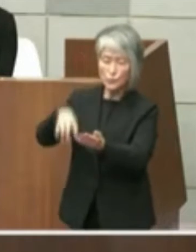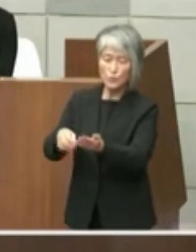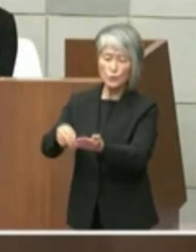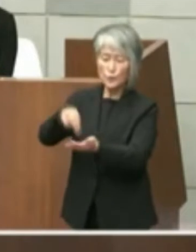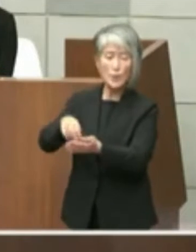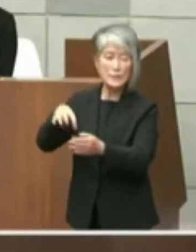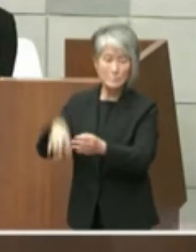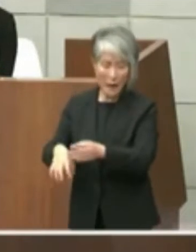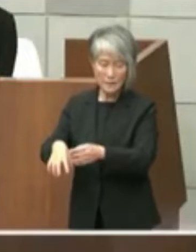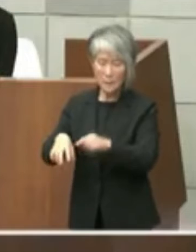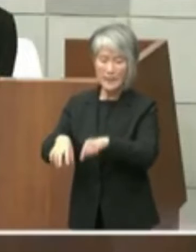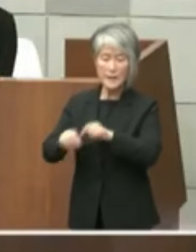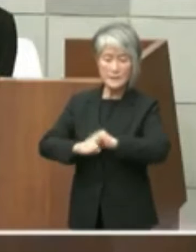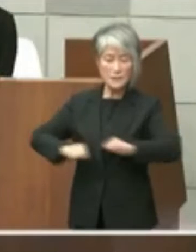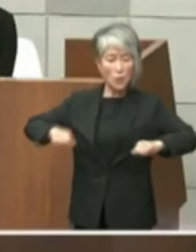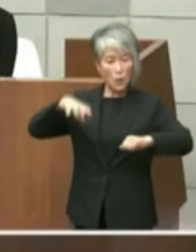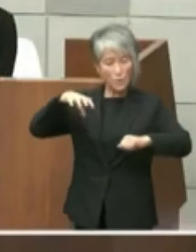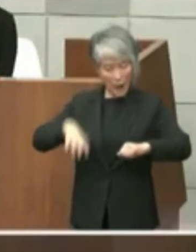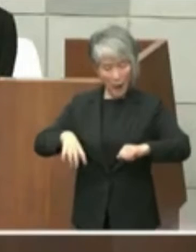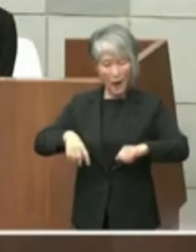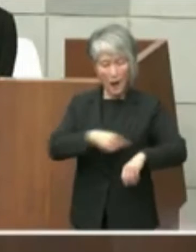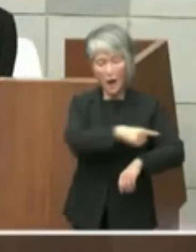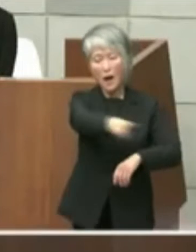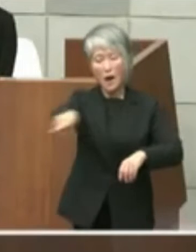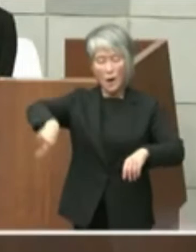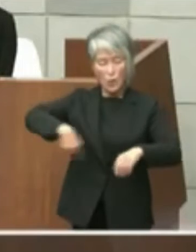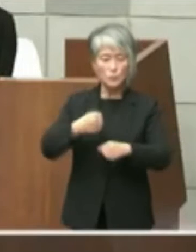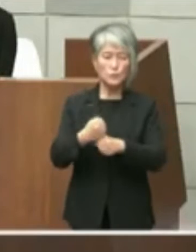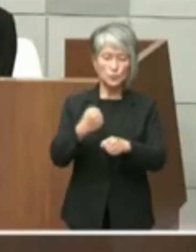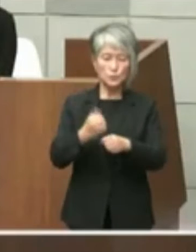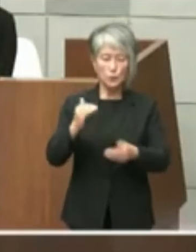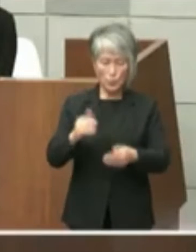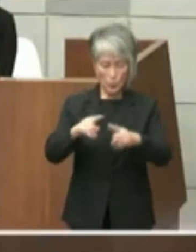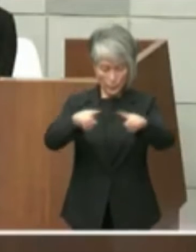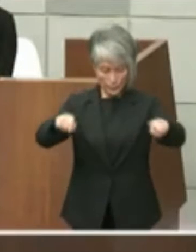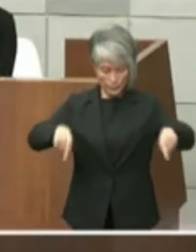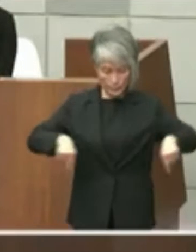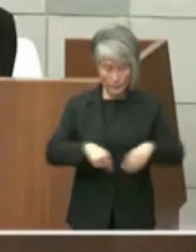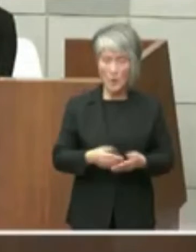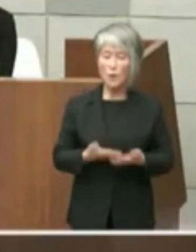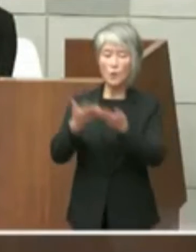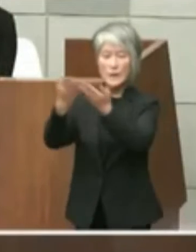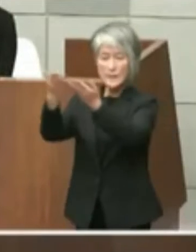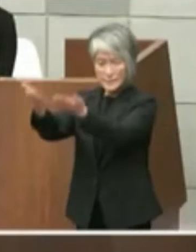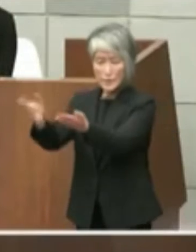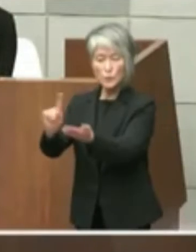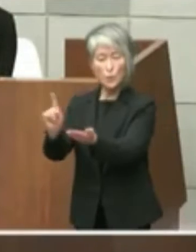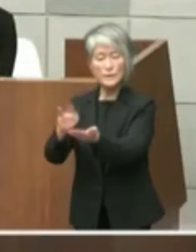ようなペーパーを私をしこういった形で いかがですかとお伝えしました知事からは